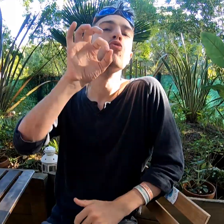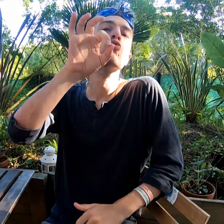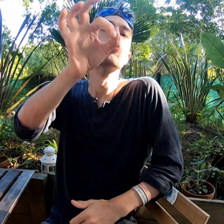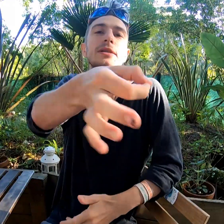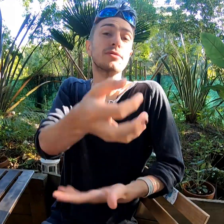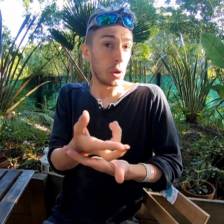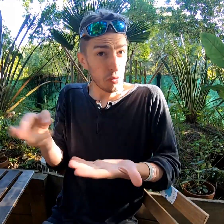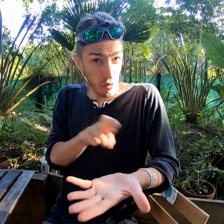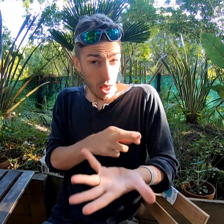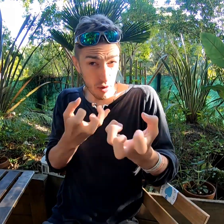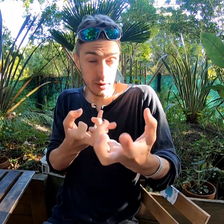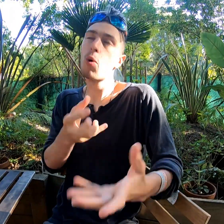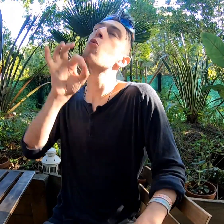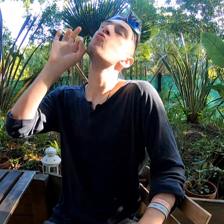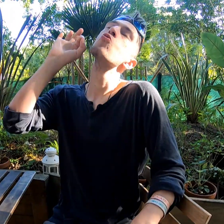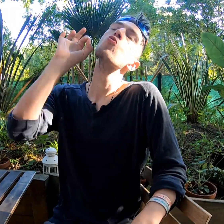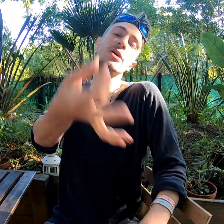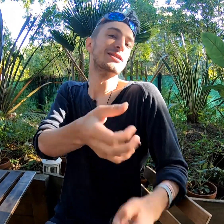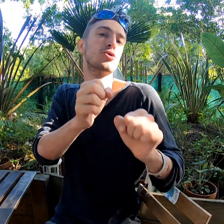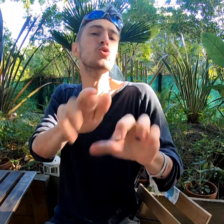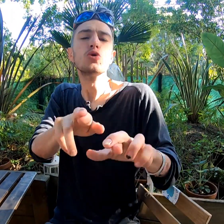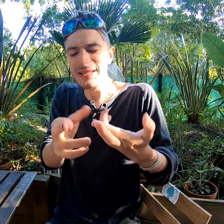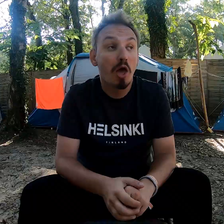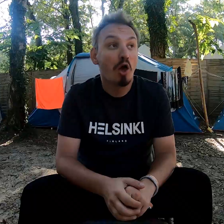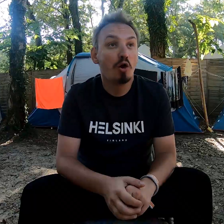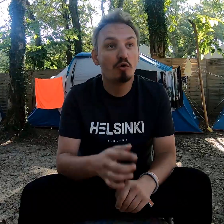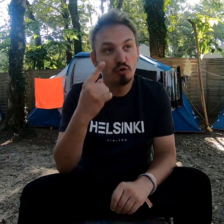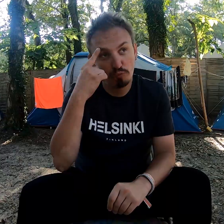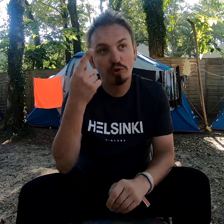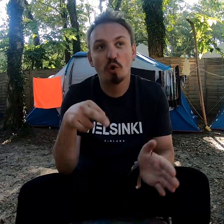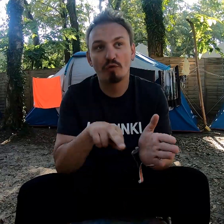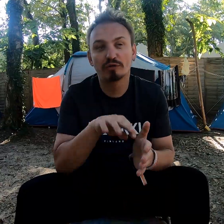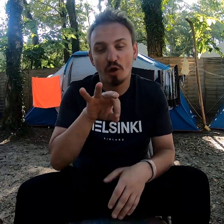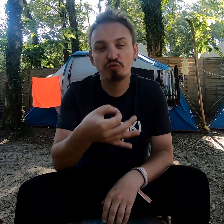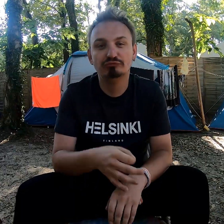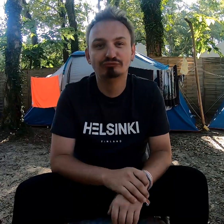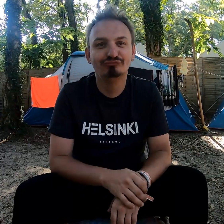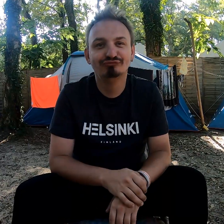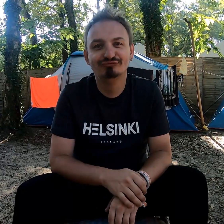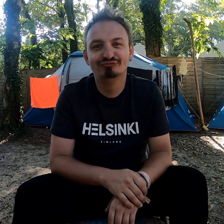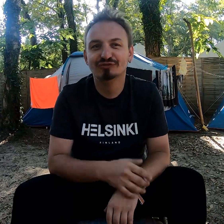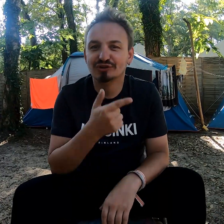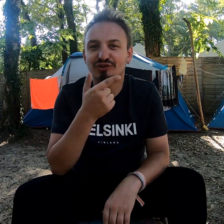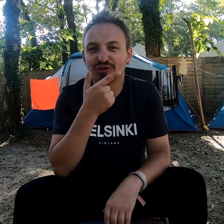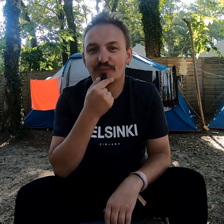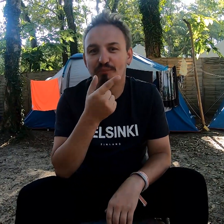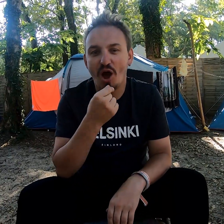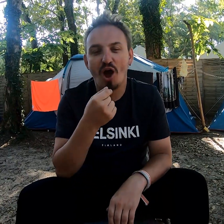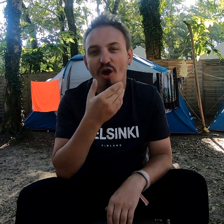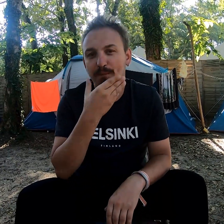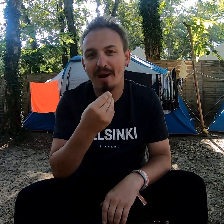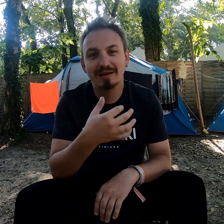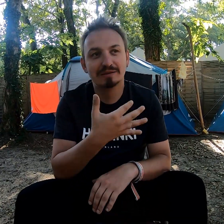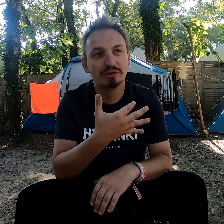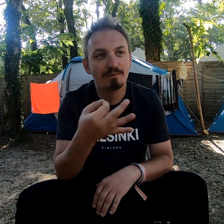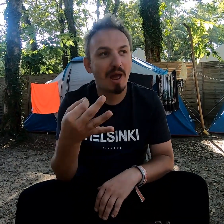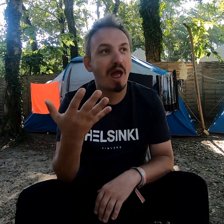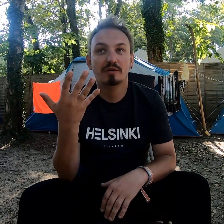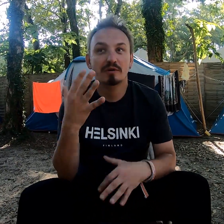J'ai envie de revenir ? Oui ! C'est sûr ! Je pense revenir, oui ! C'était sympa, une belle semaine,